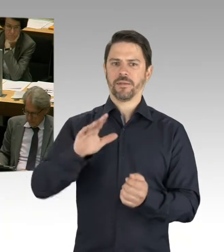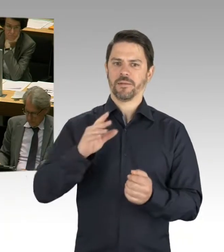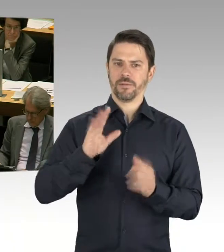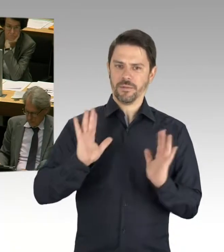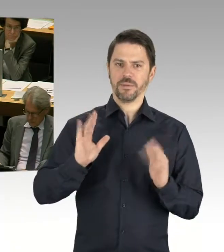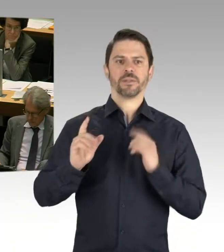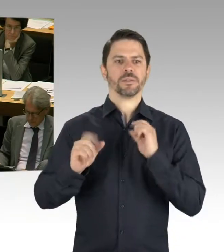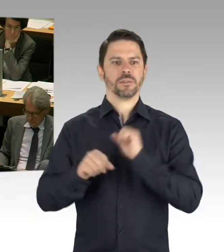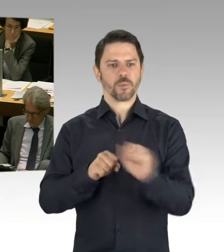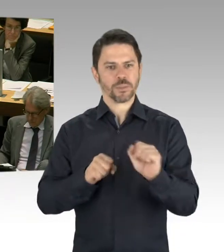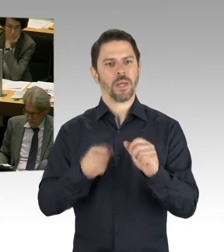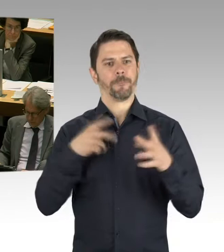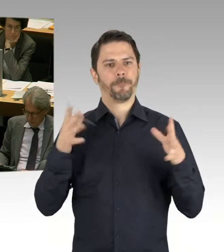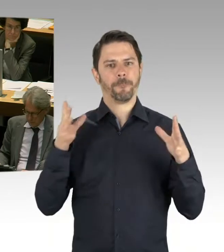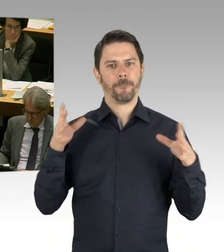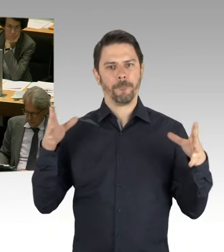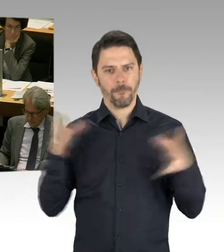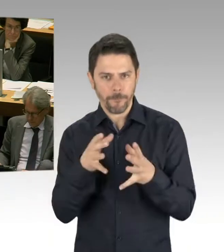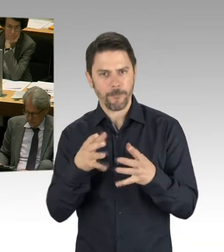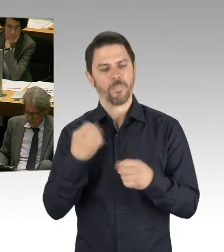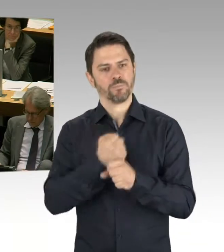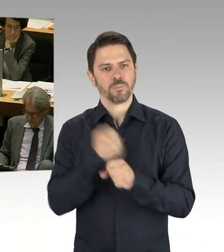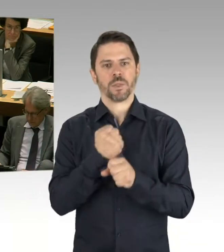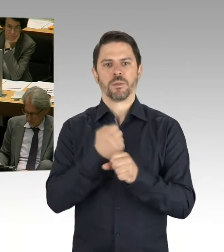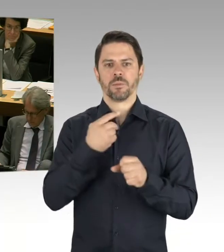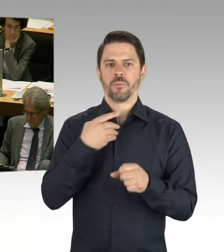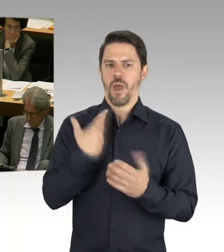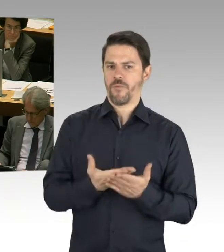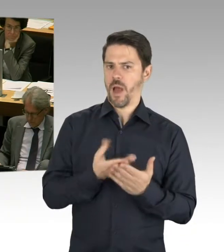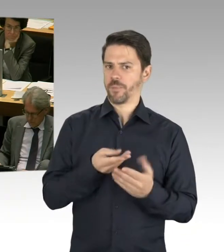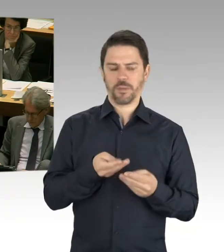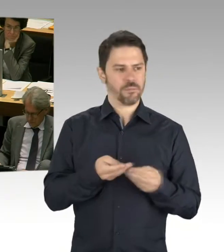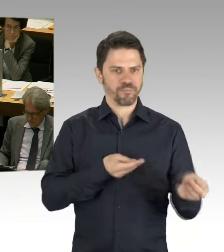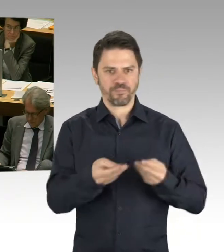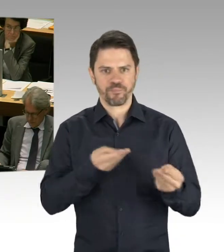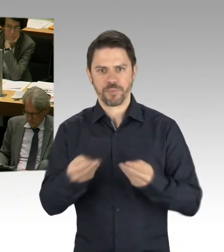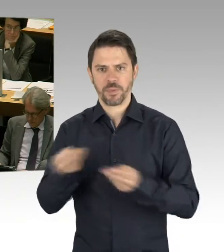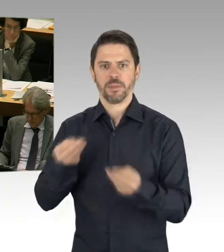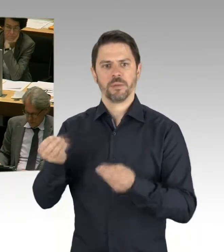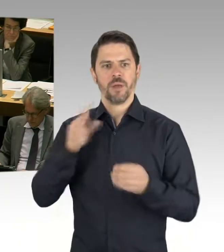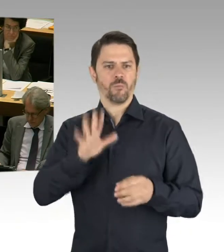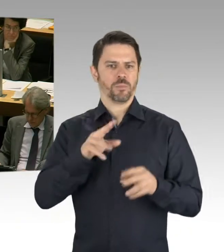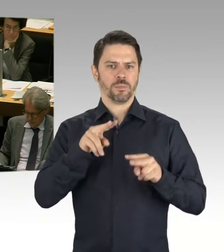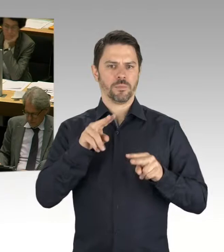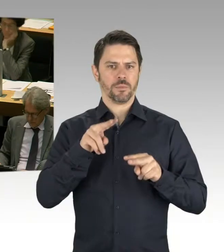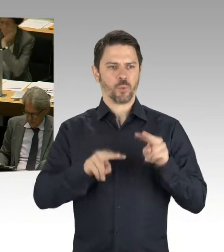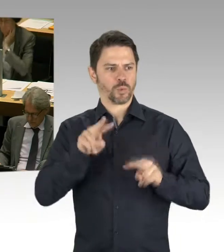einfach auch erste Erfolge, wenn wir uns auch den Mittelabfluss anschauen der Bezirke. Und es war auch richtig, dass wir den baulichen Unterhalt,